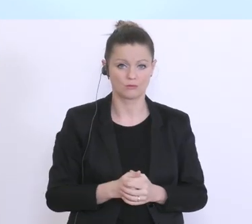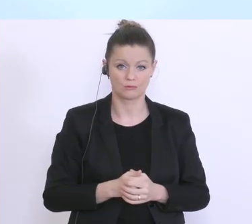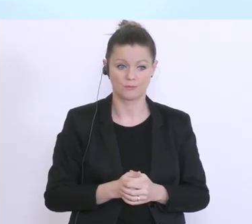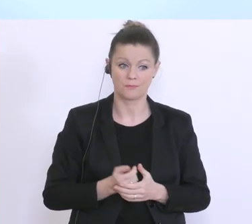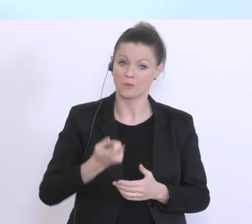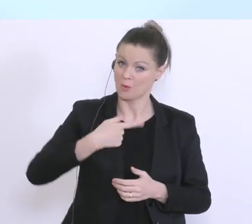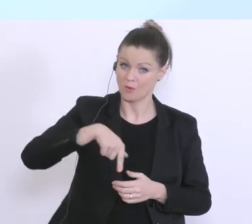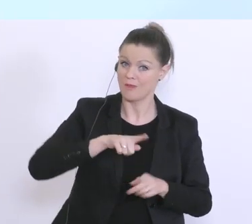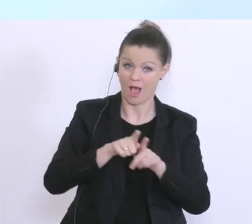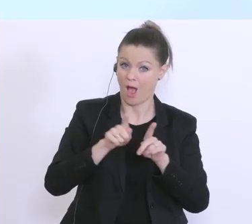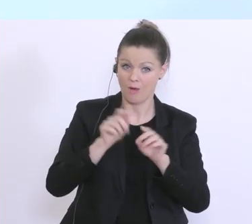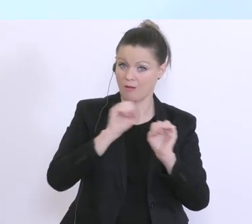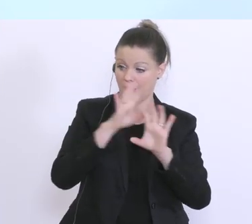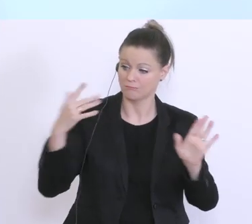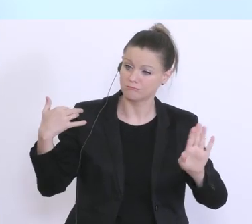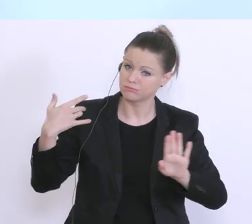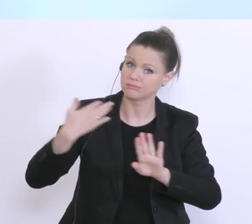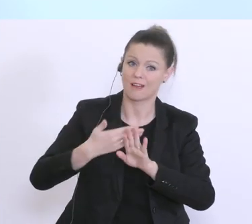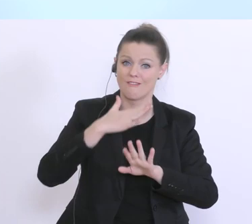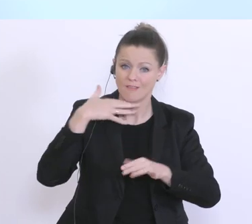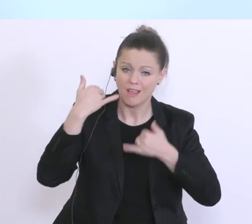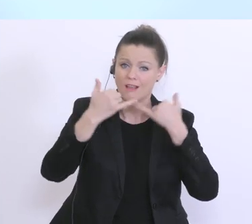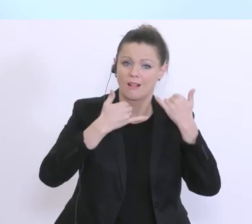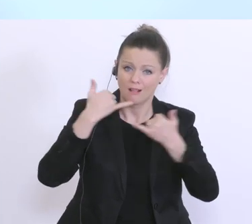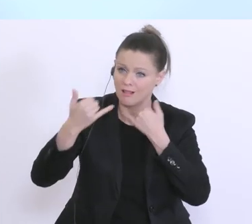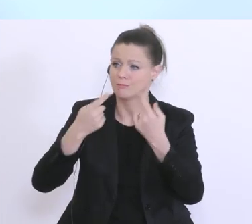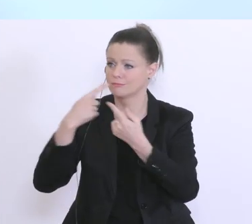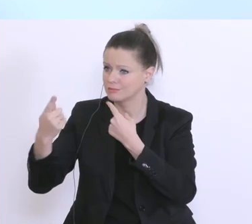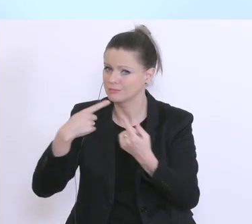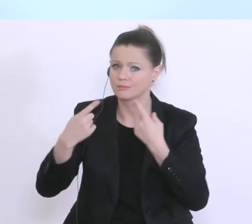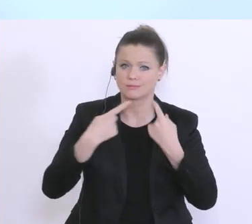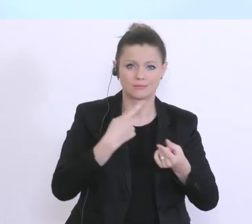sehr viele Gespräche in den letzten Tagen mit Unternehmen, mit Unternehmerinnen und Unternehmer